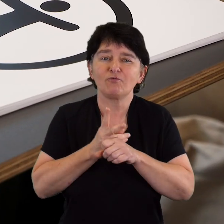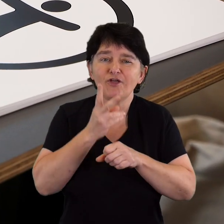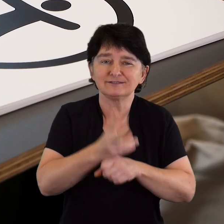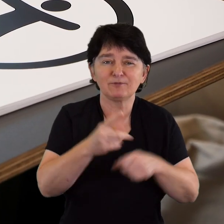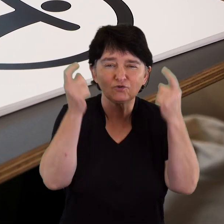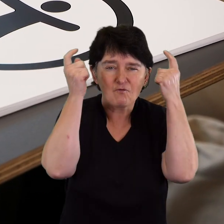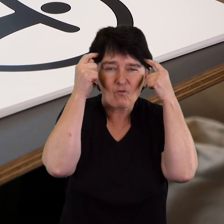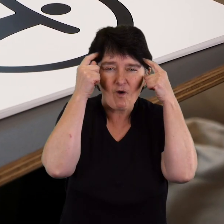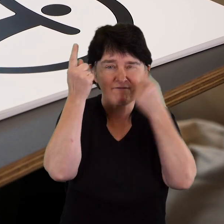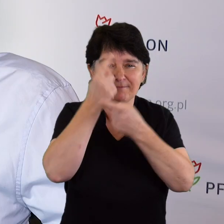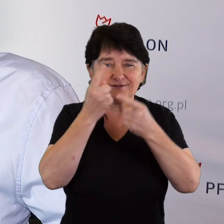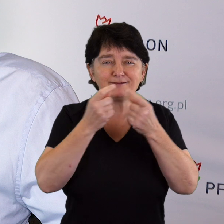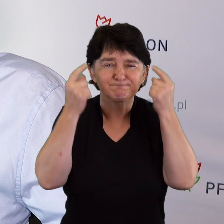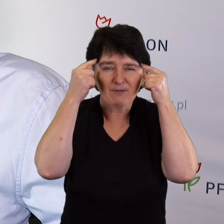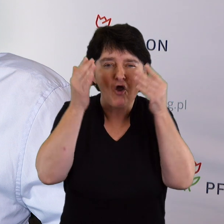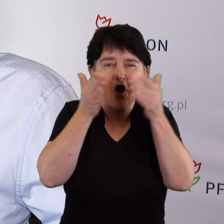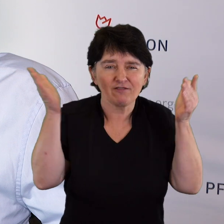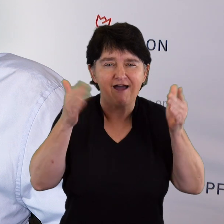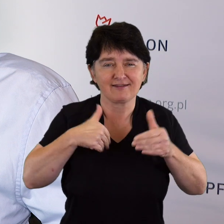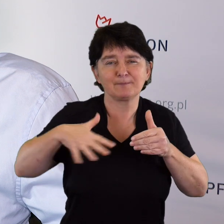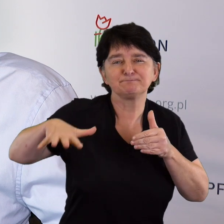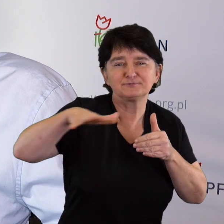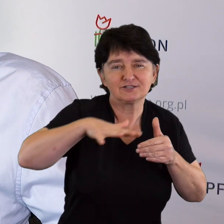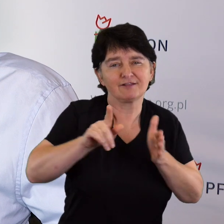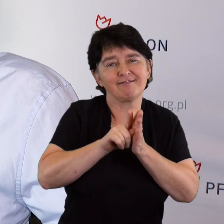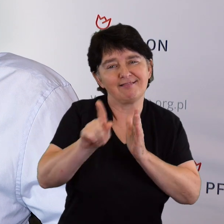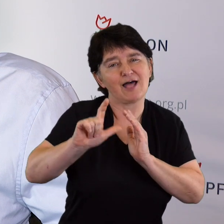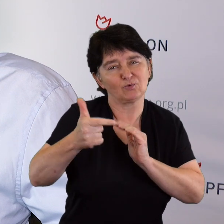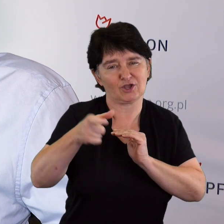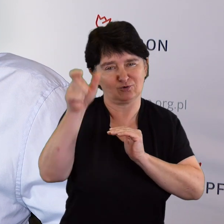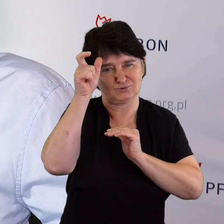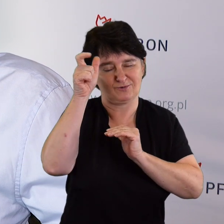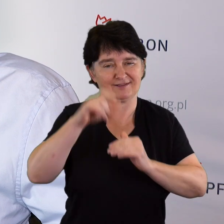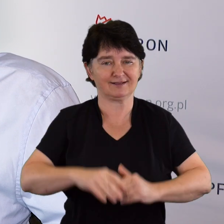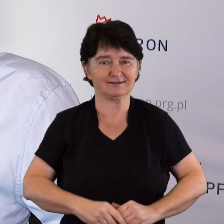nad naszą otwartością, nad przestrzenią dla drugiego człowieka.